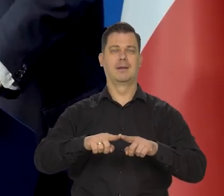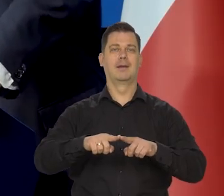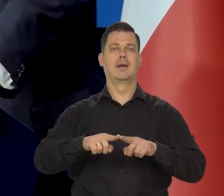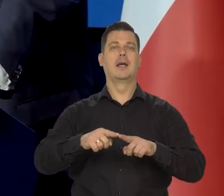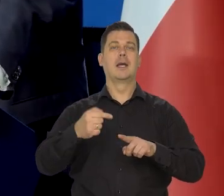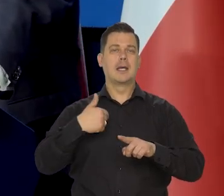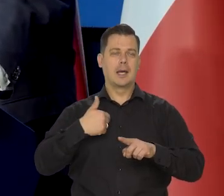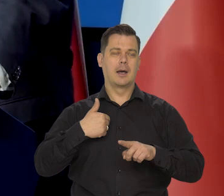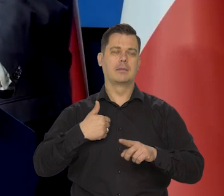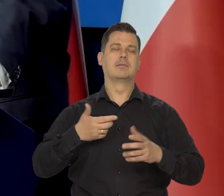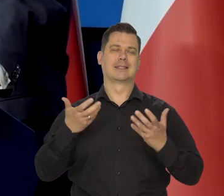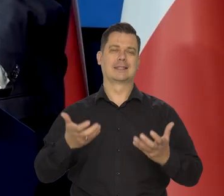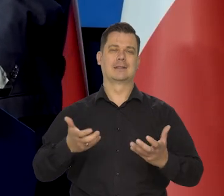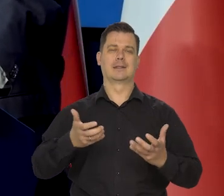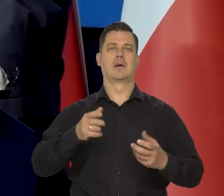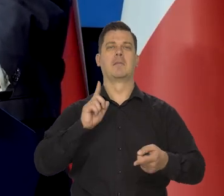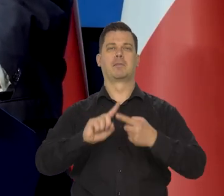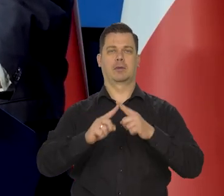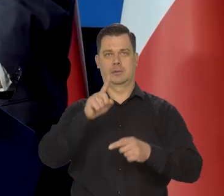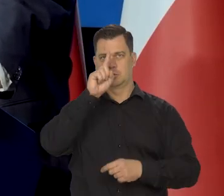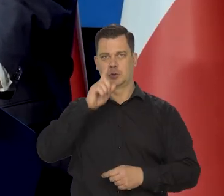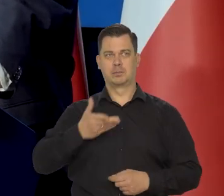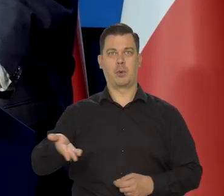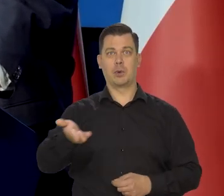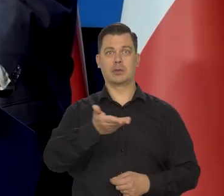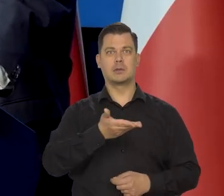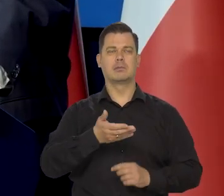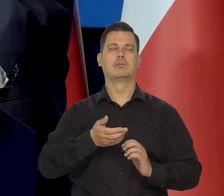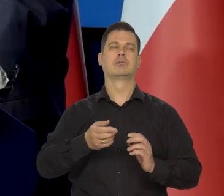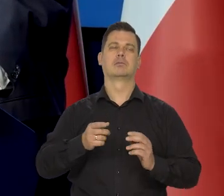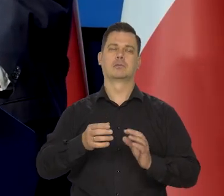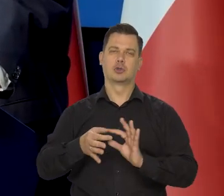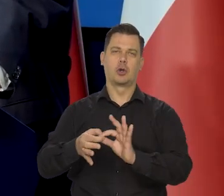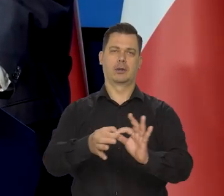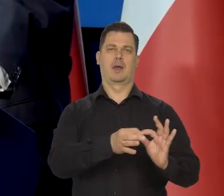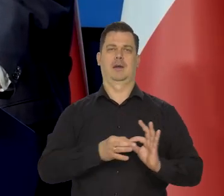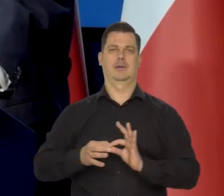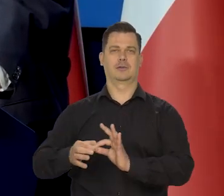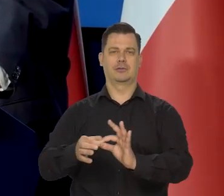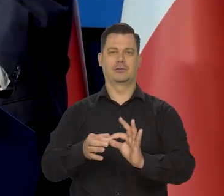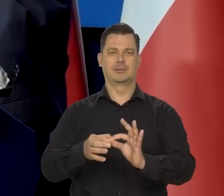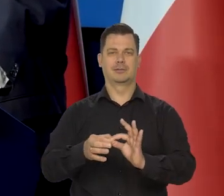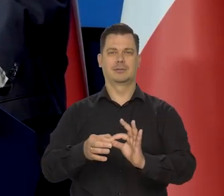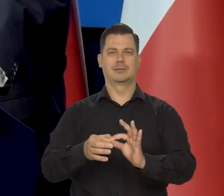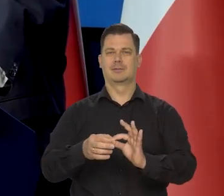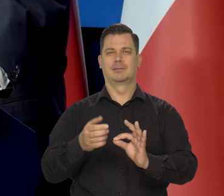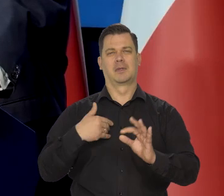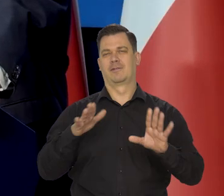ja jestem za tym, żeby polityka społeczna była maksymalnie solidarna. Takie miałem zawsze poglądy, niezależnie od tego, że jestem konserwatystą.